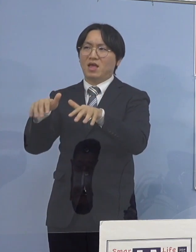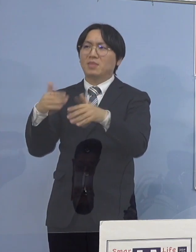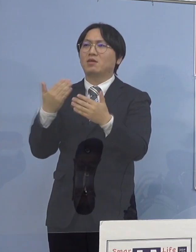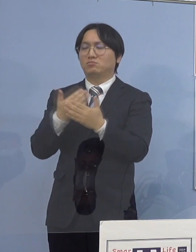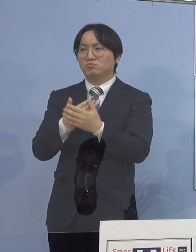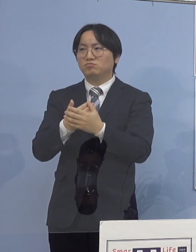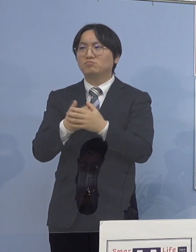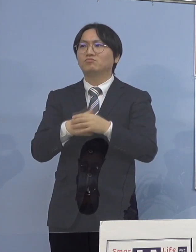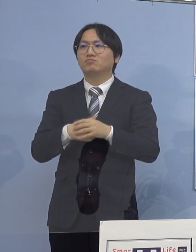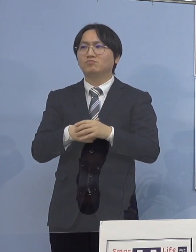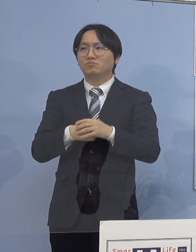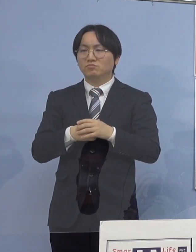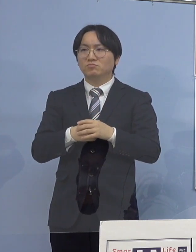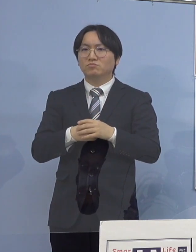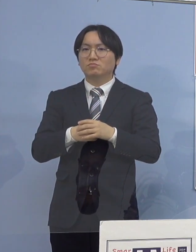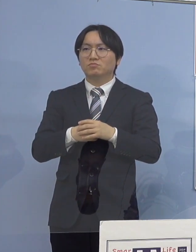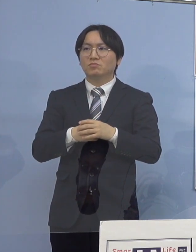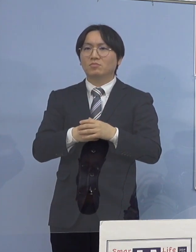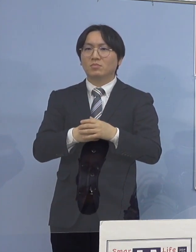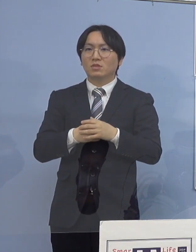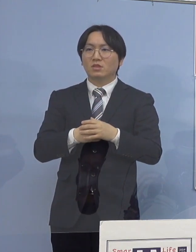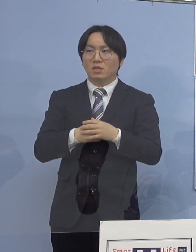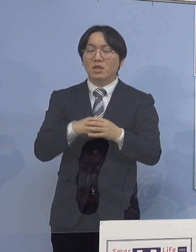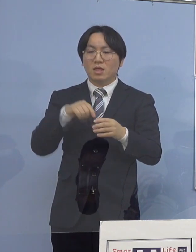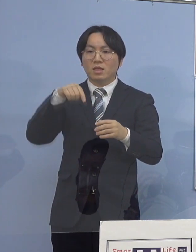入所施設の方も対応していると 同じグループで